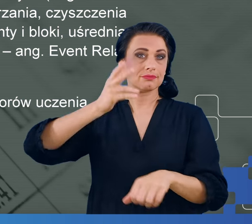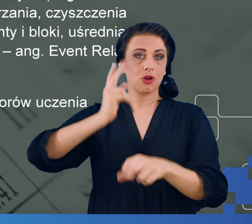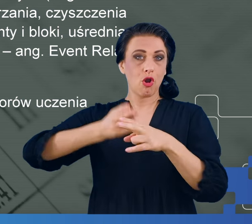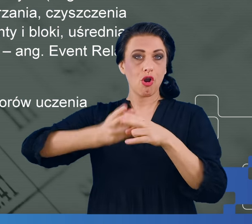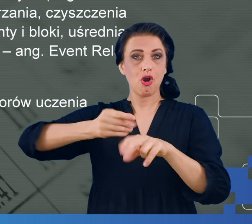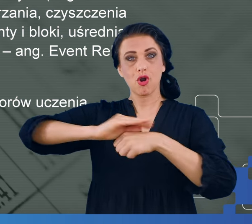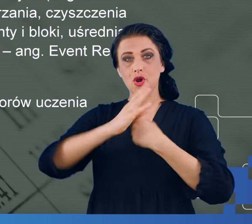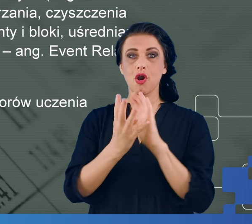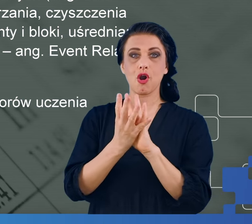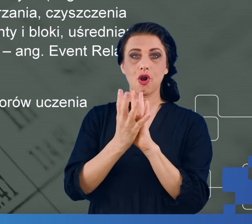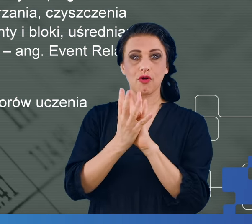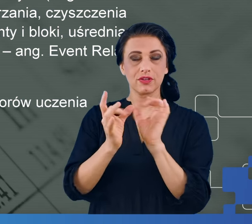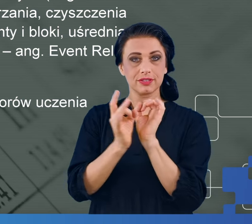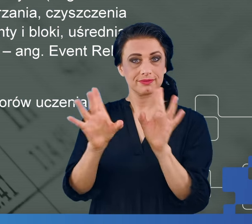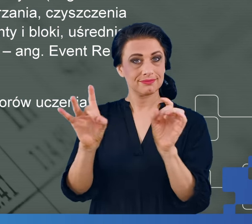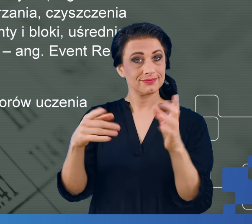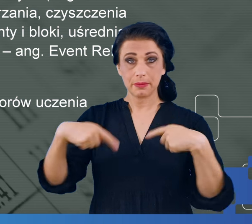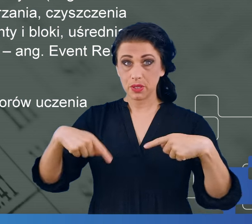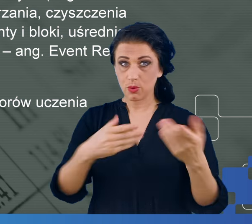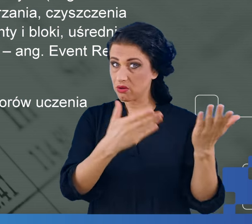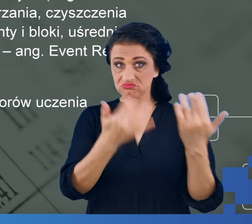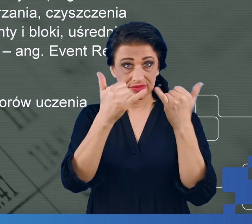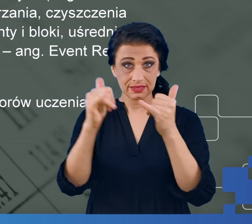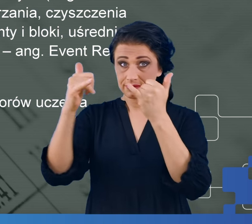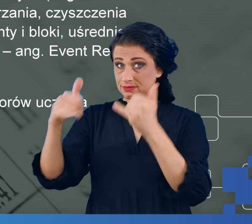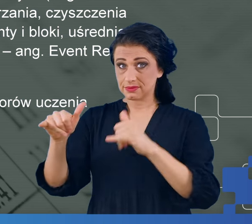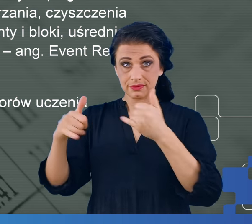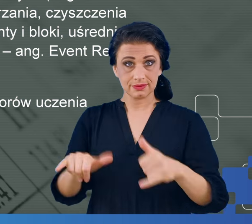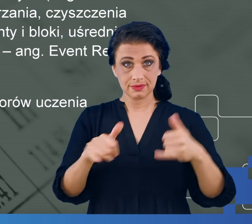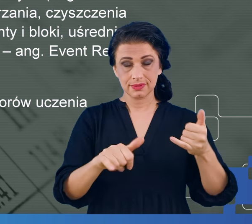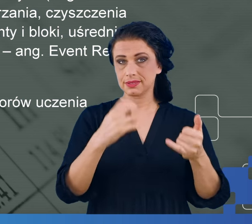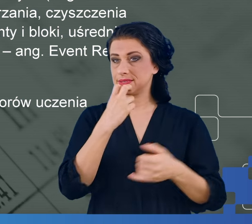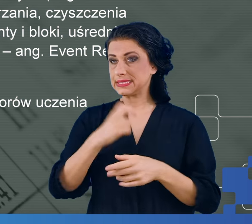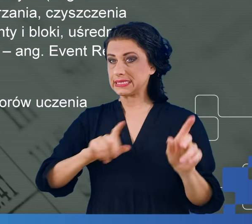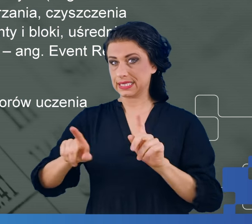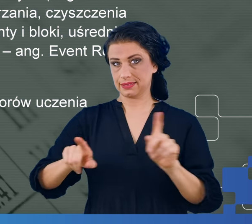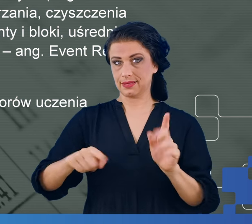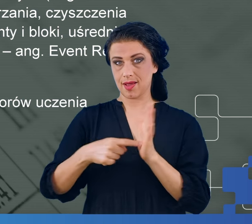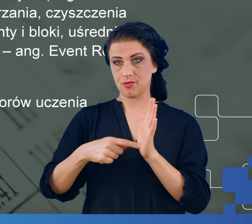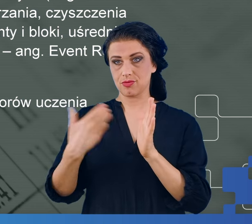Warto przy tej okazji wspomnieć o grupie, która była poddawana badaniu.